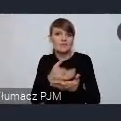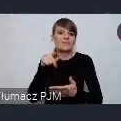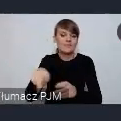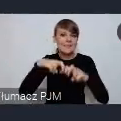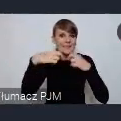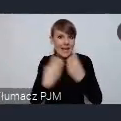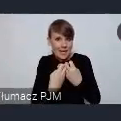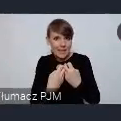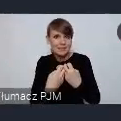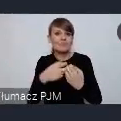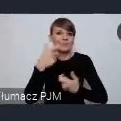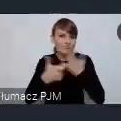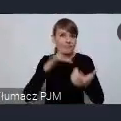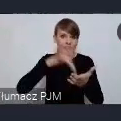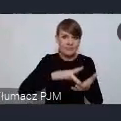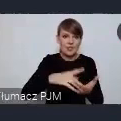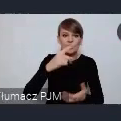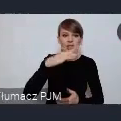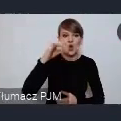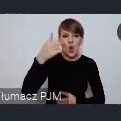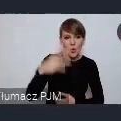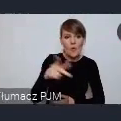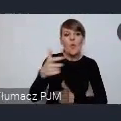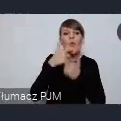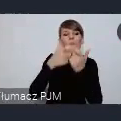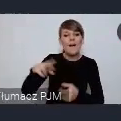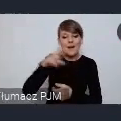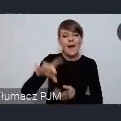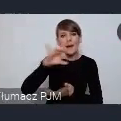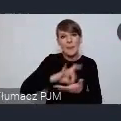właśnie w Dzierżoniowie zgłosiła nam rada gmin regionów Europy Czyli CEMR.